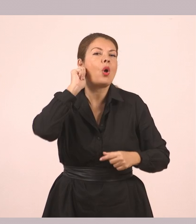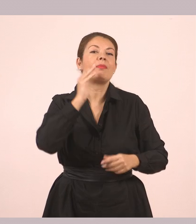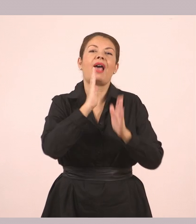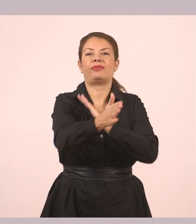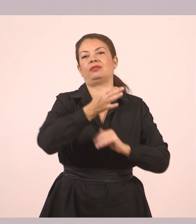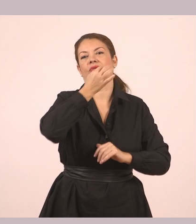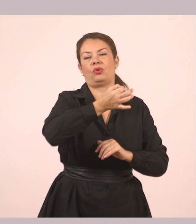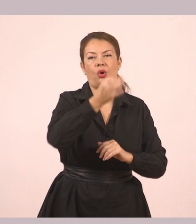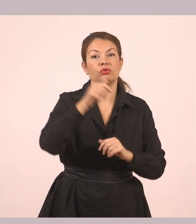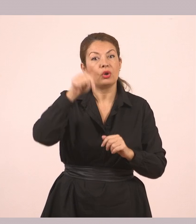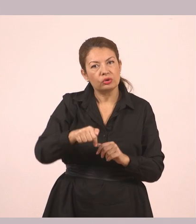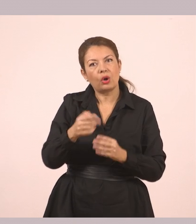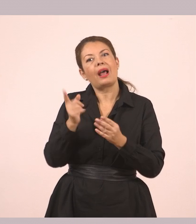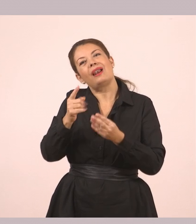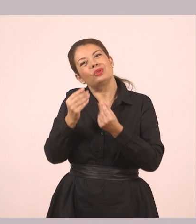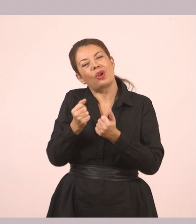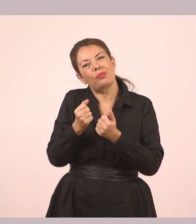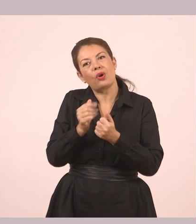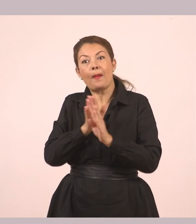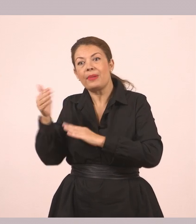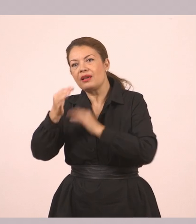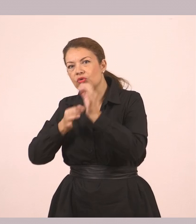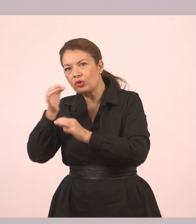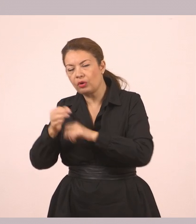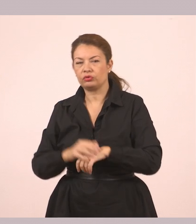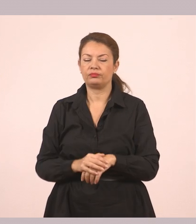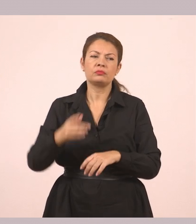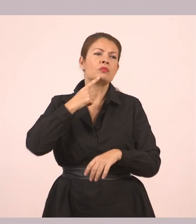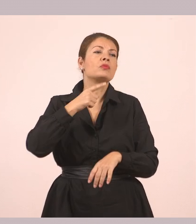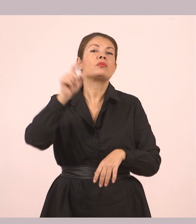Ο Δημήτρης ρώτησε το κορίτσι πώς και ήρθε τόσο νωρίς...